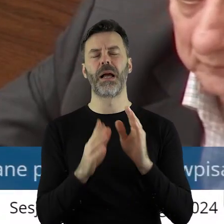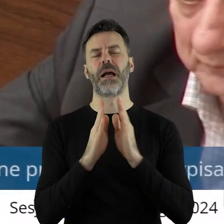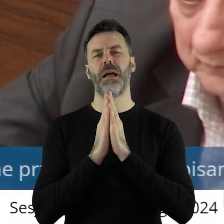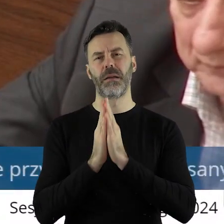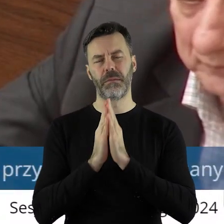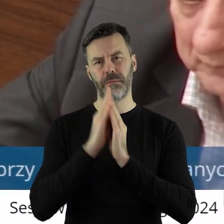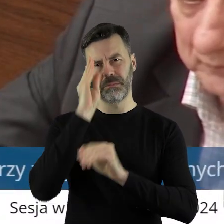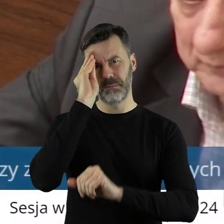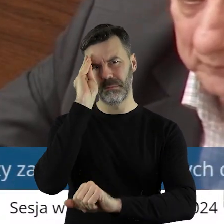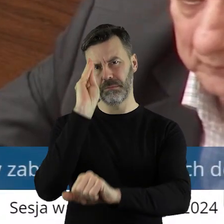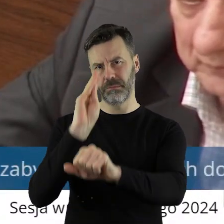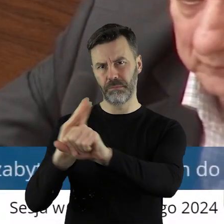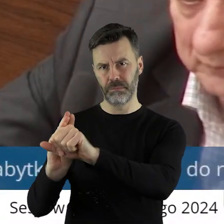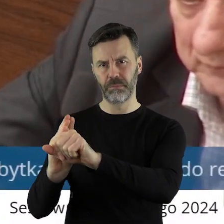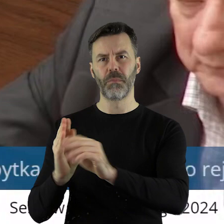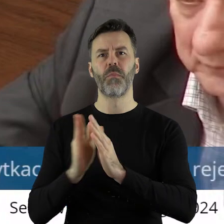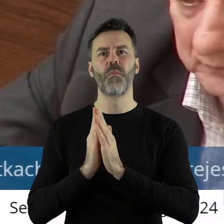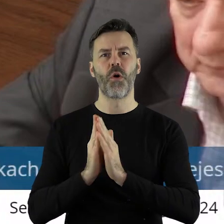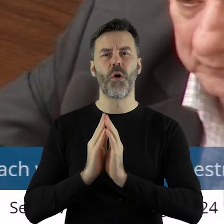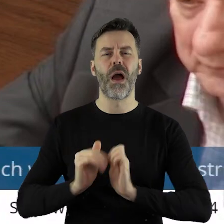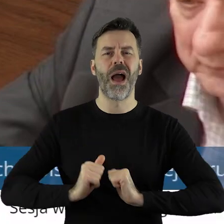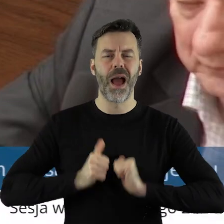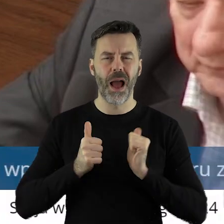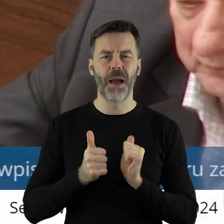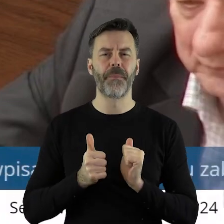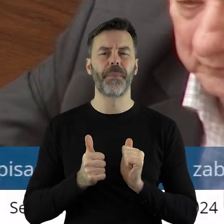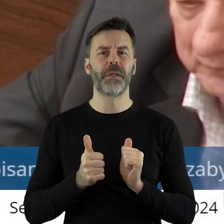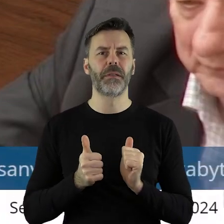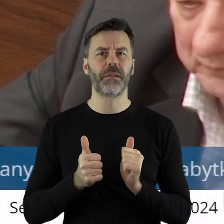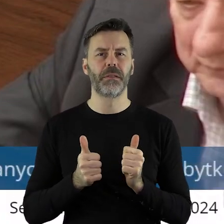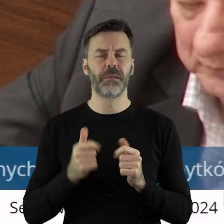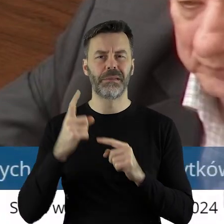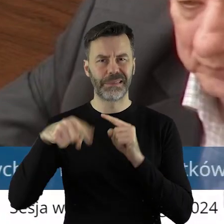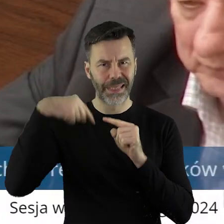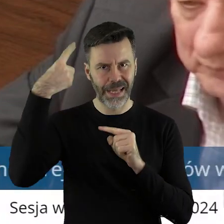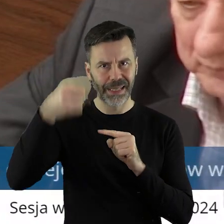się z prośbą o to, by na przyszłość